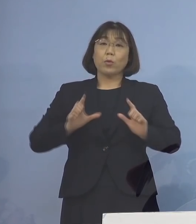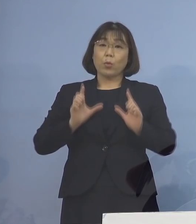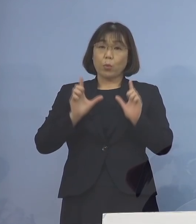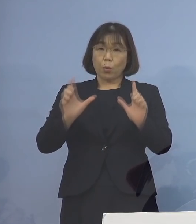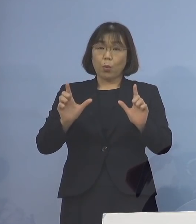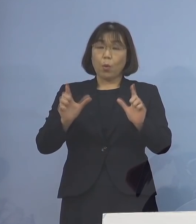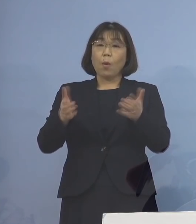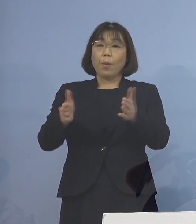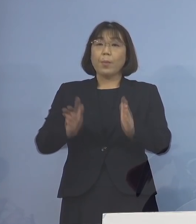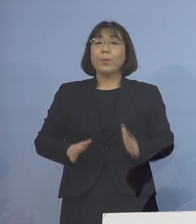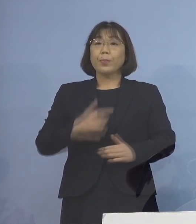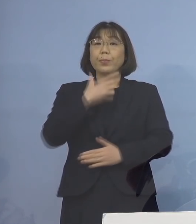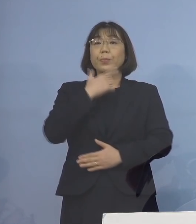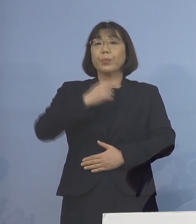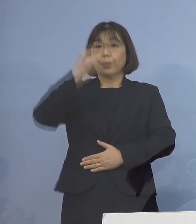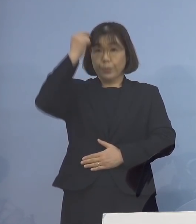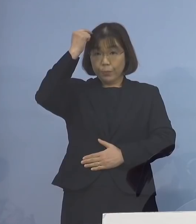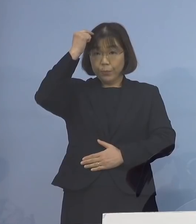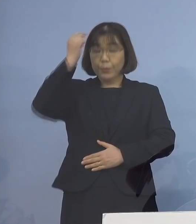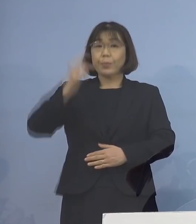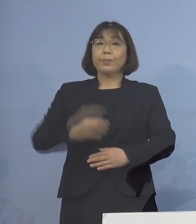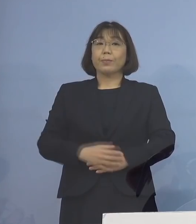差し控えさせていただきます